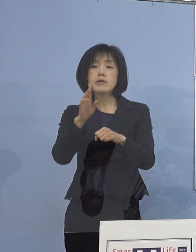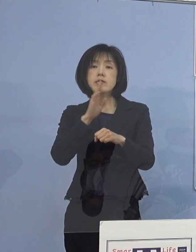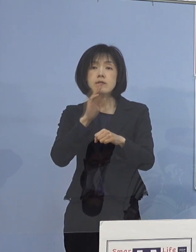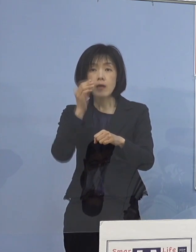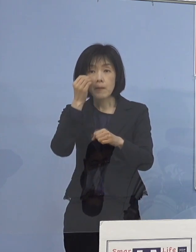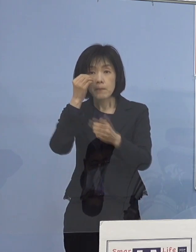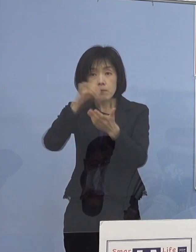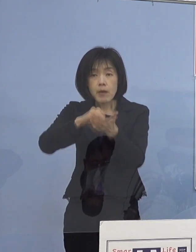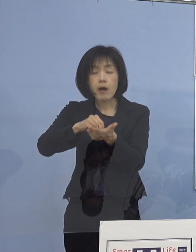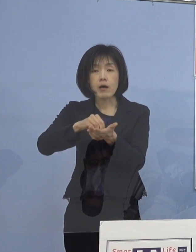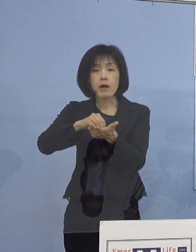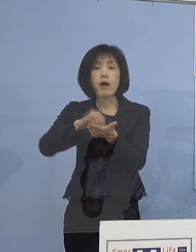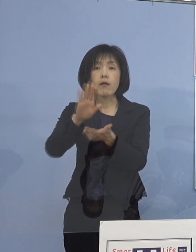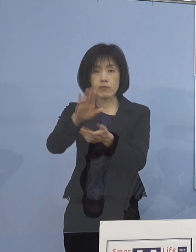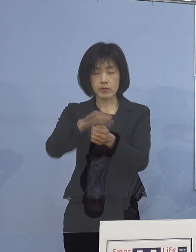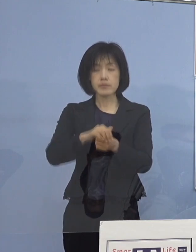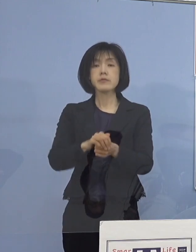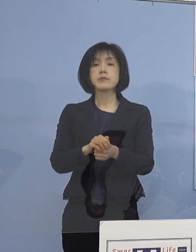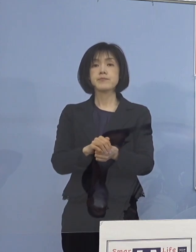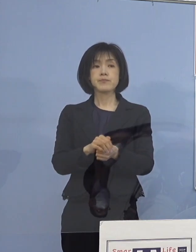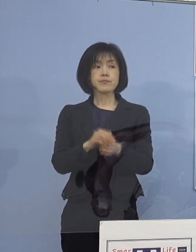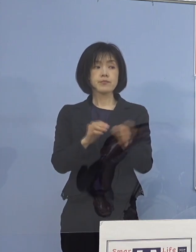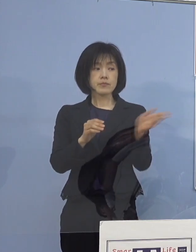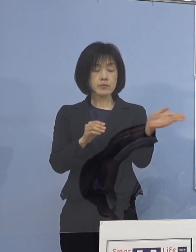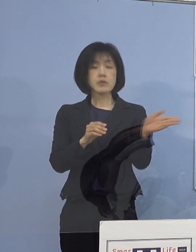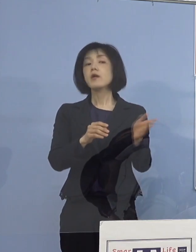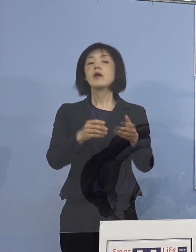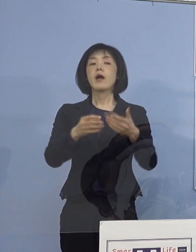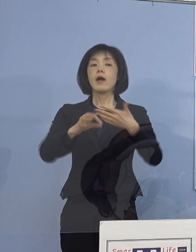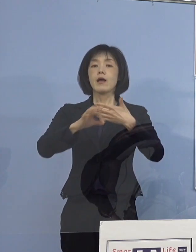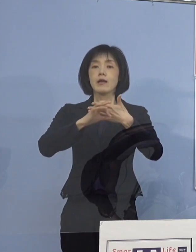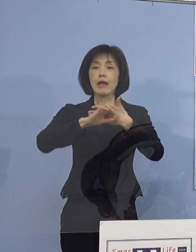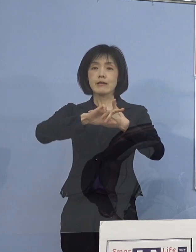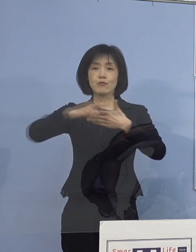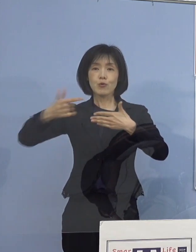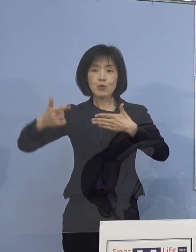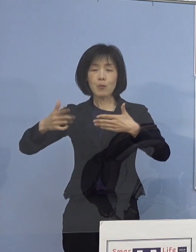そこで、それぞれ少し 特徴的なものをまとめさせていただき